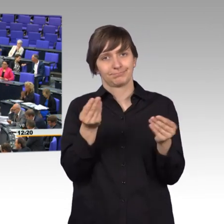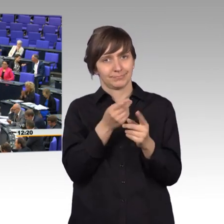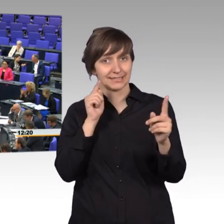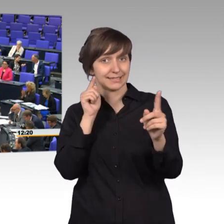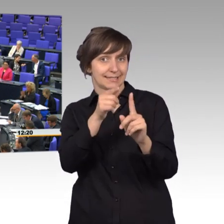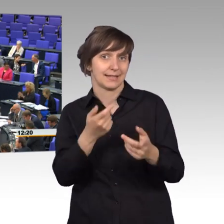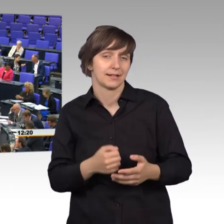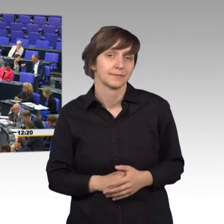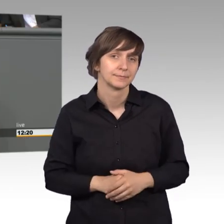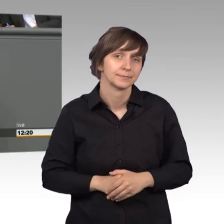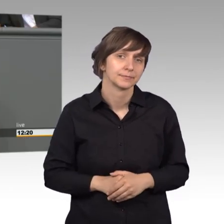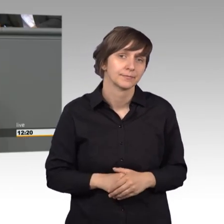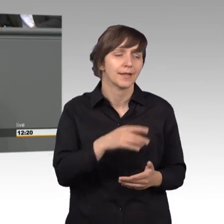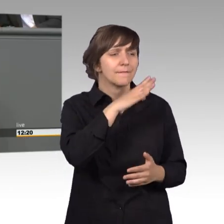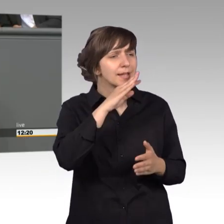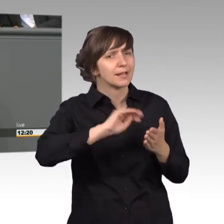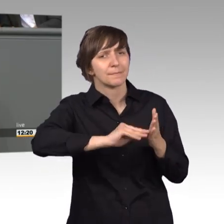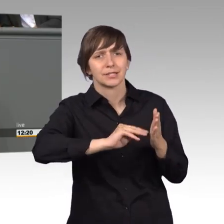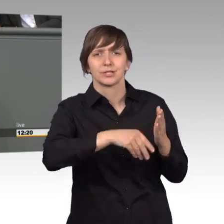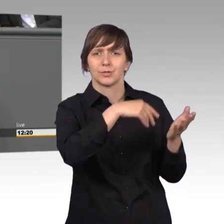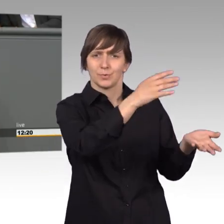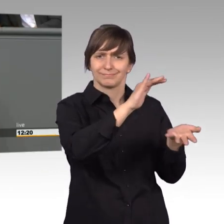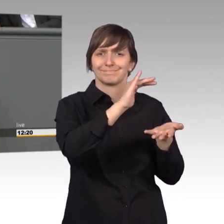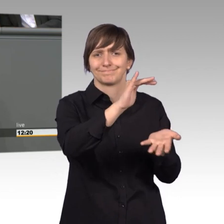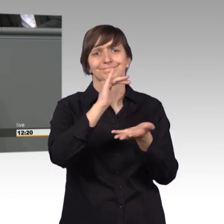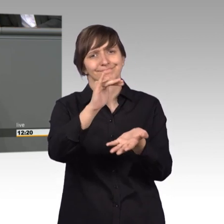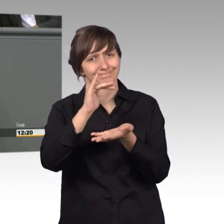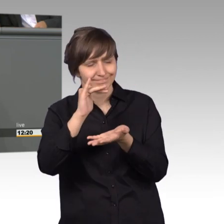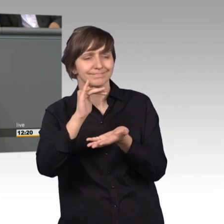In der Vielzahl der Petitionen darf jedoch das Einzelschicksal nicht untergehen.